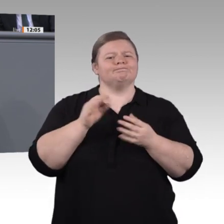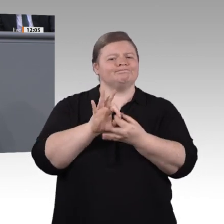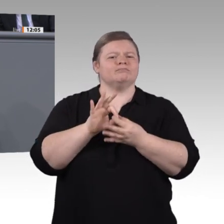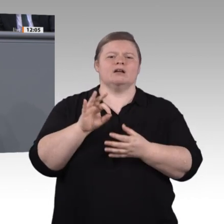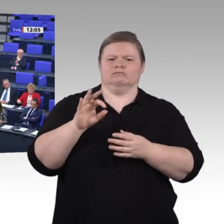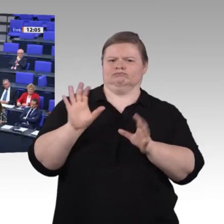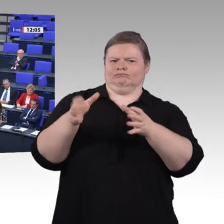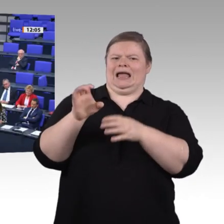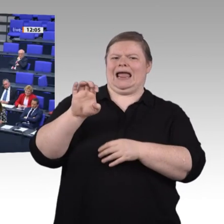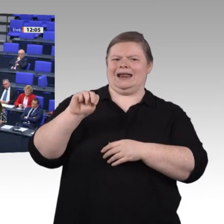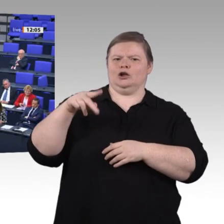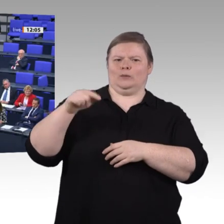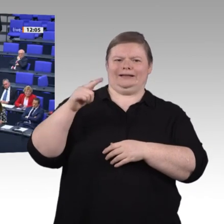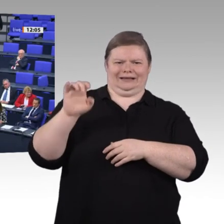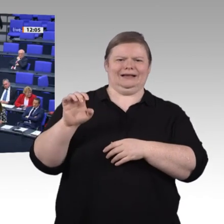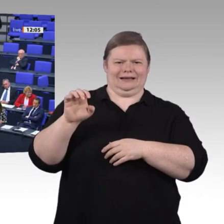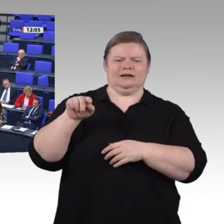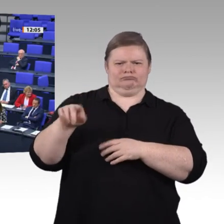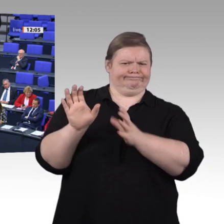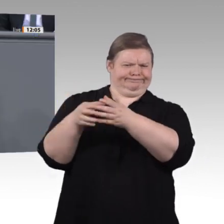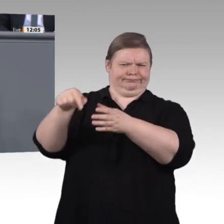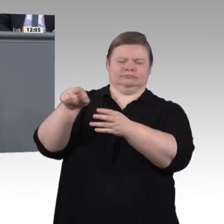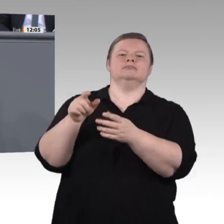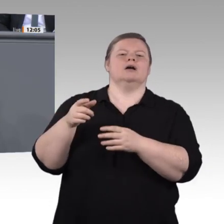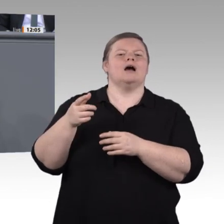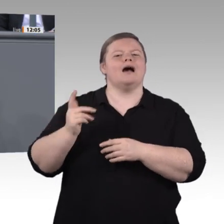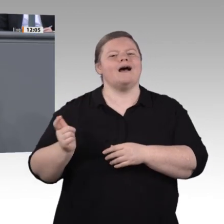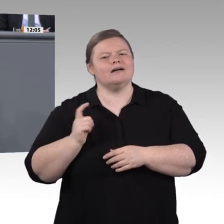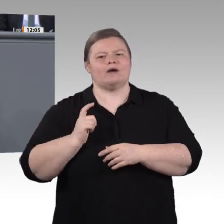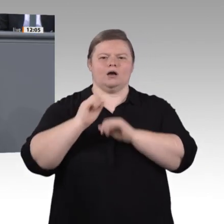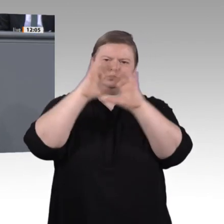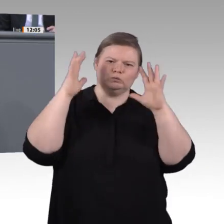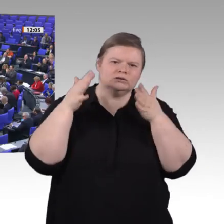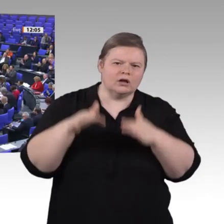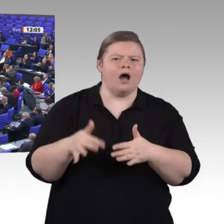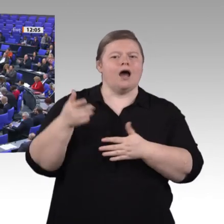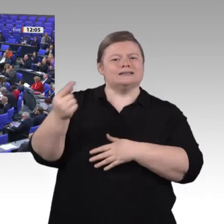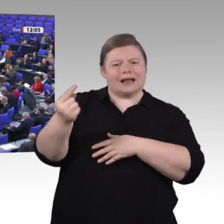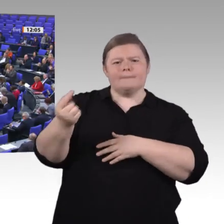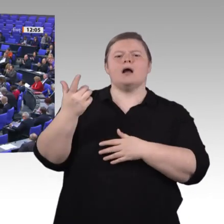denn sie wissen, was sie brauchen. Sie sind Expertinnen und Experten auf ihren Gebieten. Wir würden uns